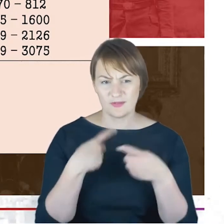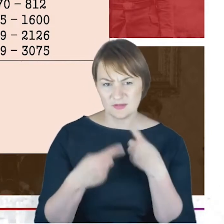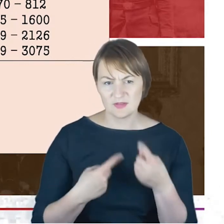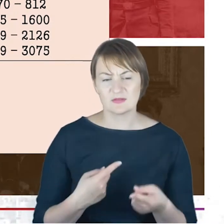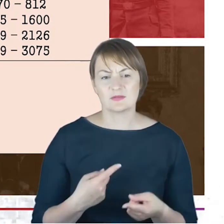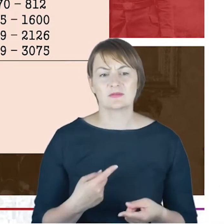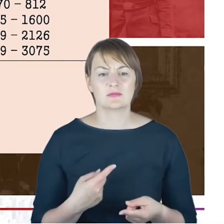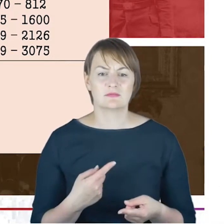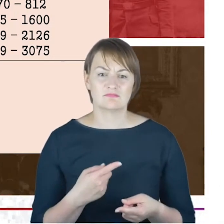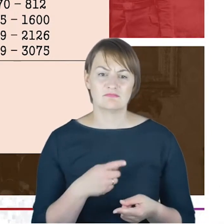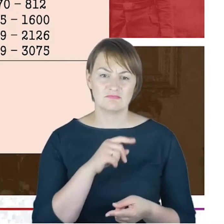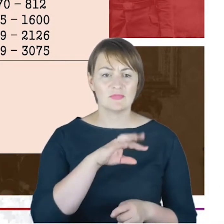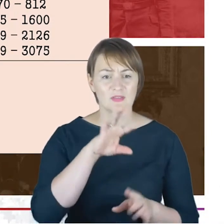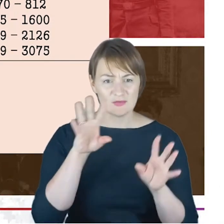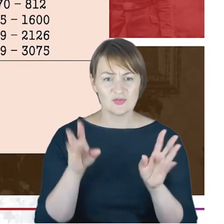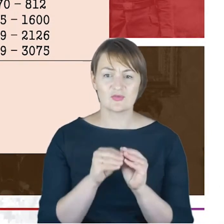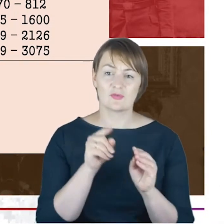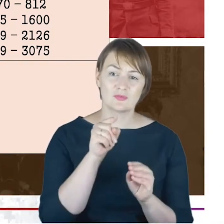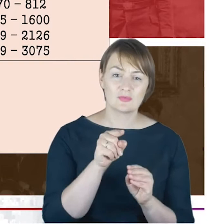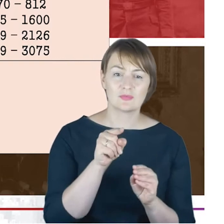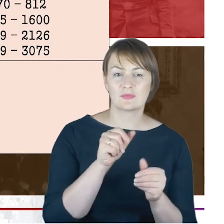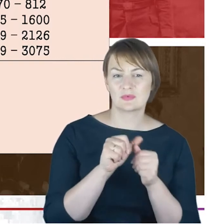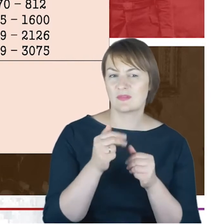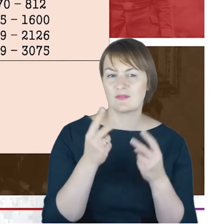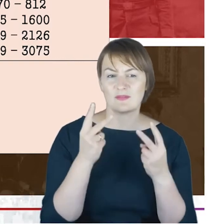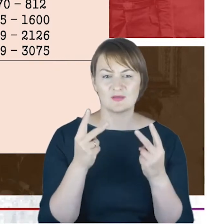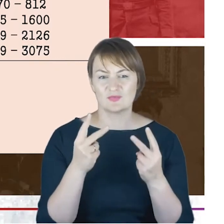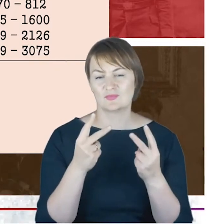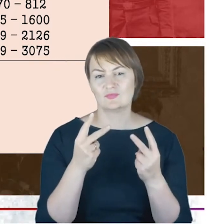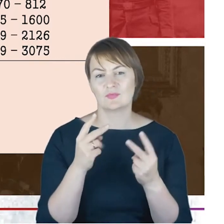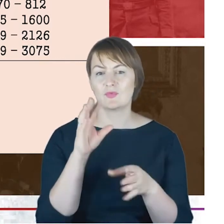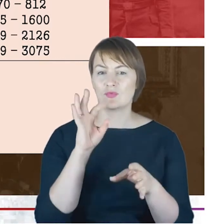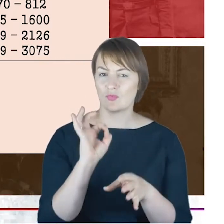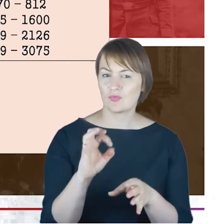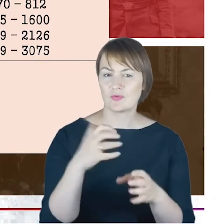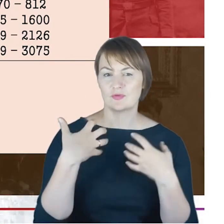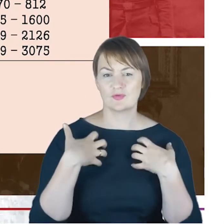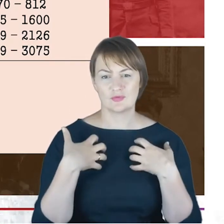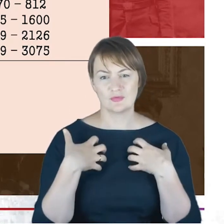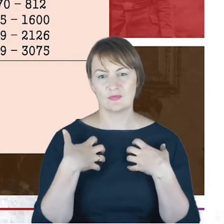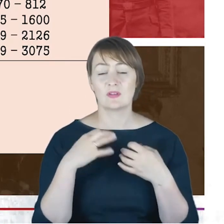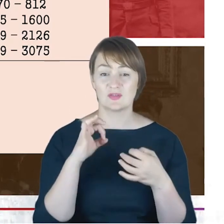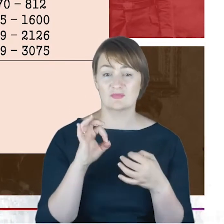że właściwie wszystko to, co najważniejszego dzieje się w życiu gminy wyznaniowej żydowskiej w Katowicach,